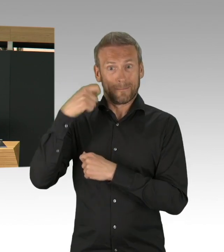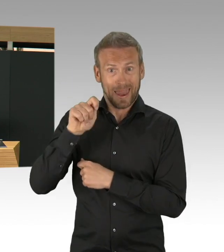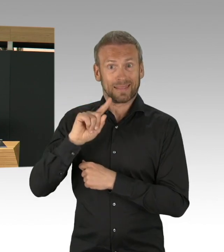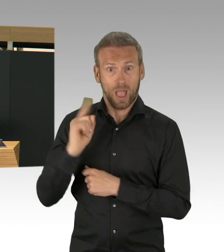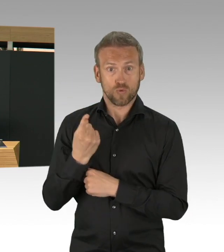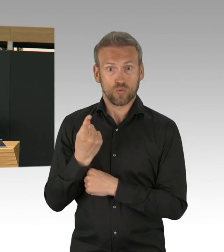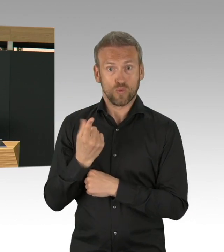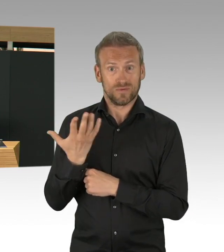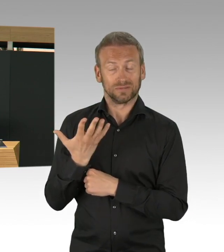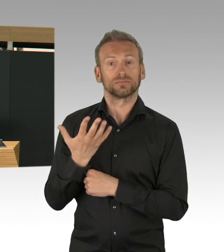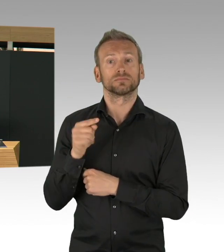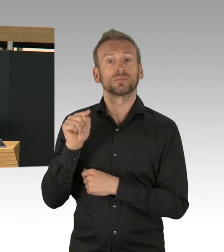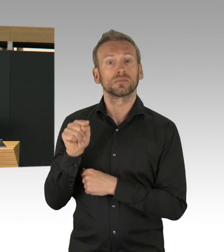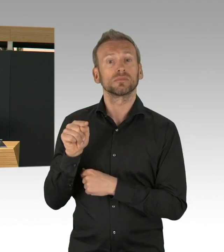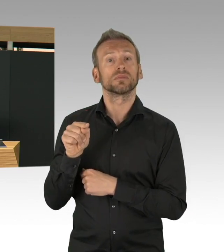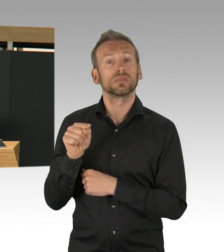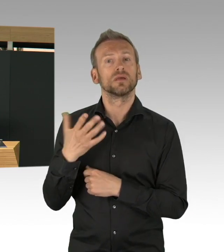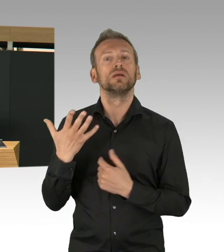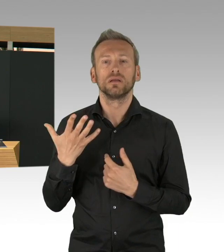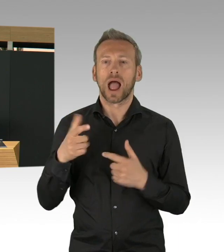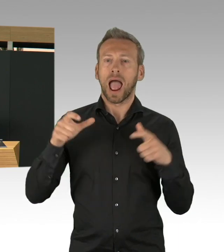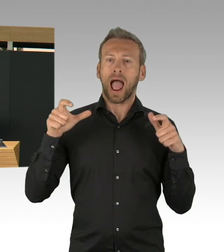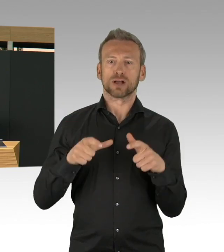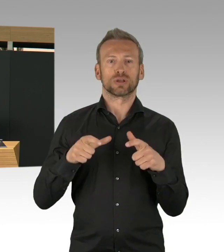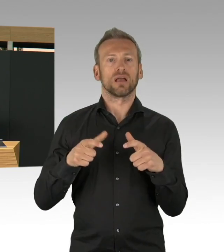Wie viele Todesfälle, wie viele Krankheitsfälle, was ist mit Betrieben und Kulturbetrieben,